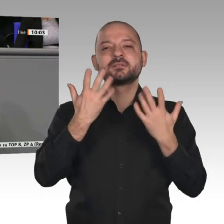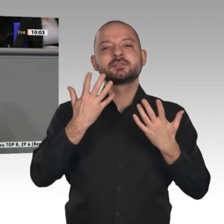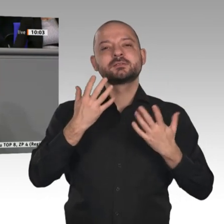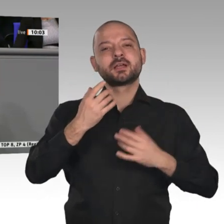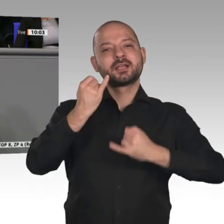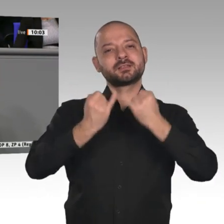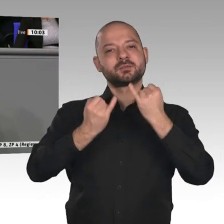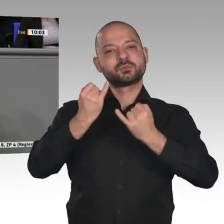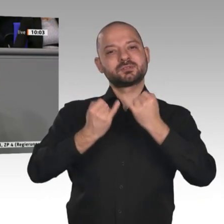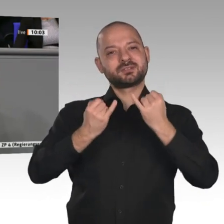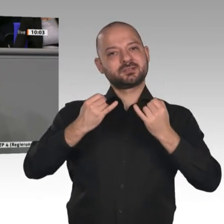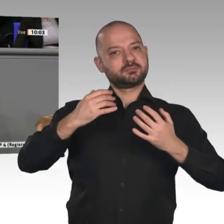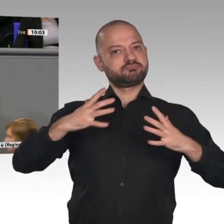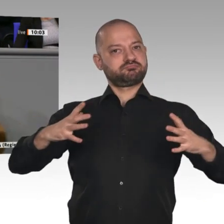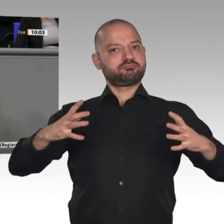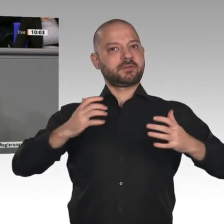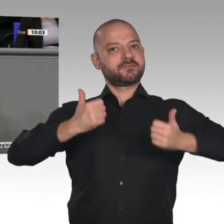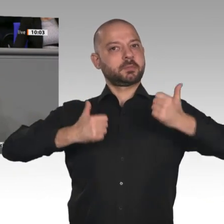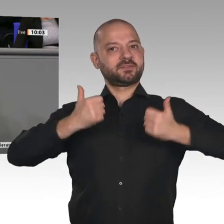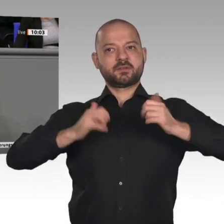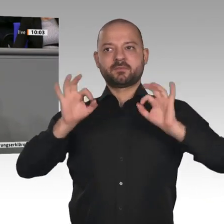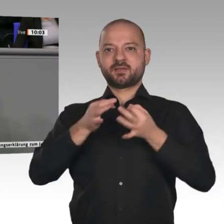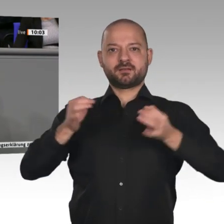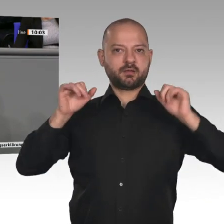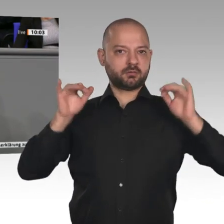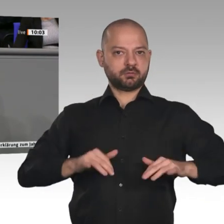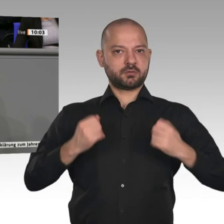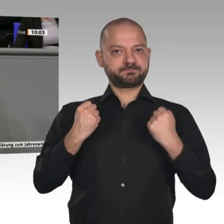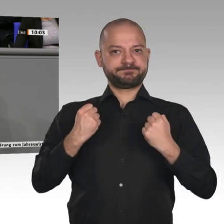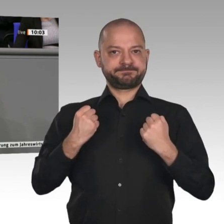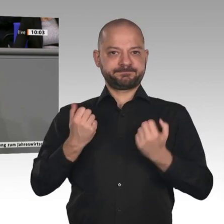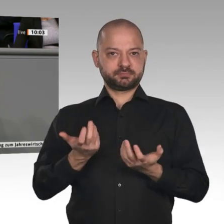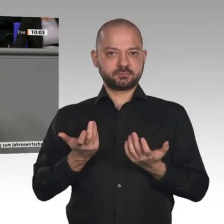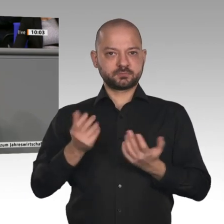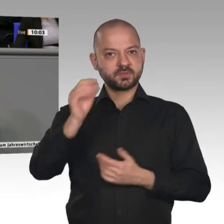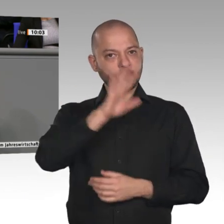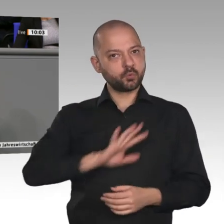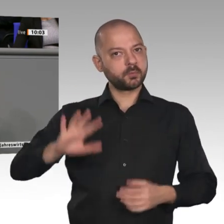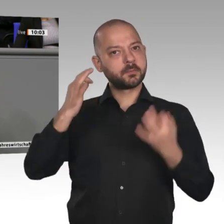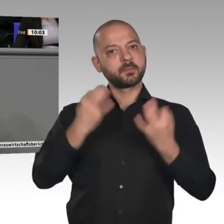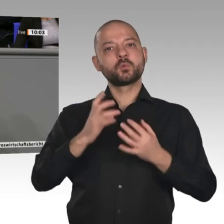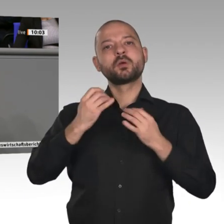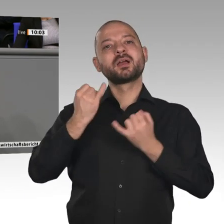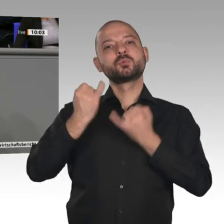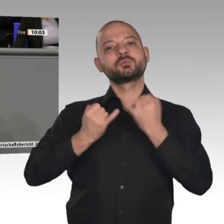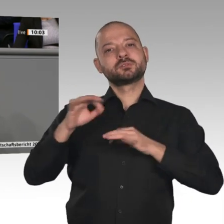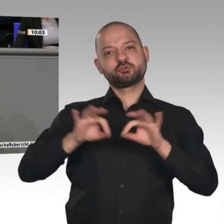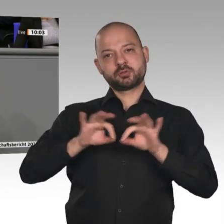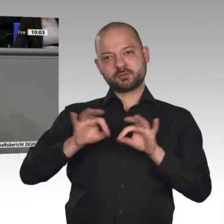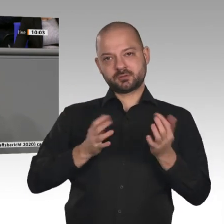die Antworten darauf gibt, wie Europa bei den Herausforderungen und Zielen, die wir uns beispielsweise im Rahmen des Green Deals gesetzt haben, handeln soll.